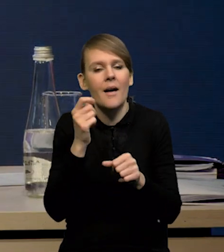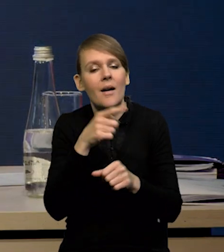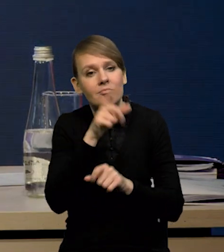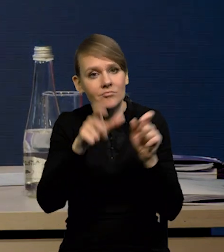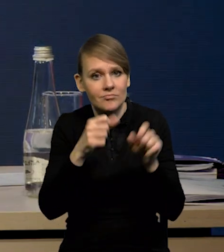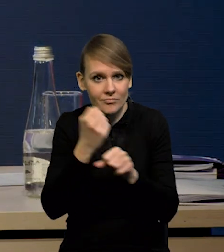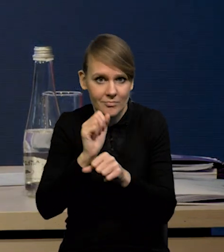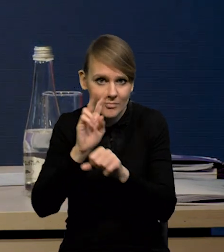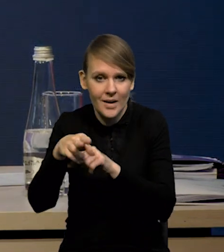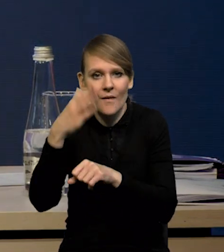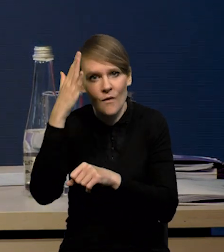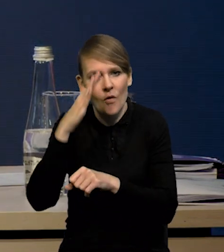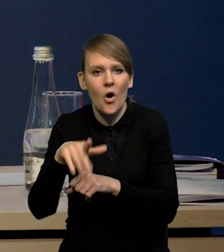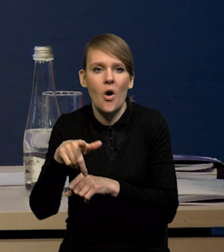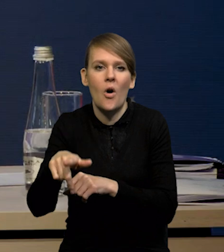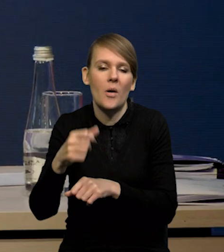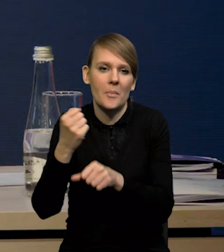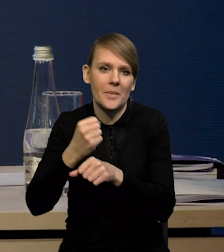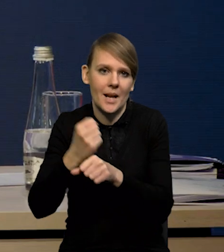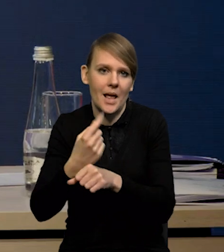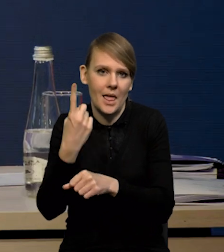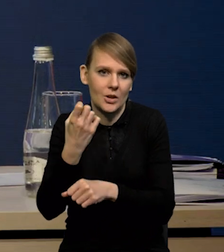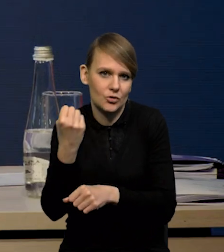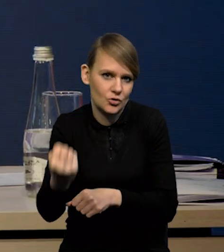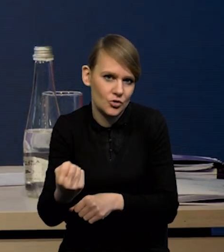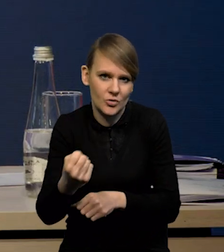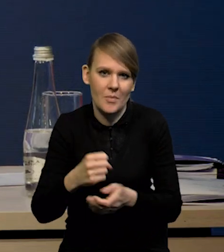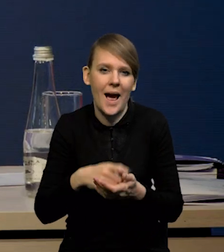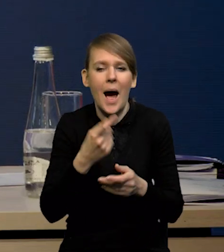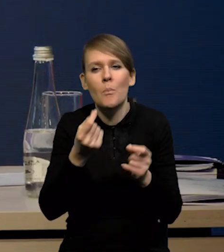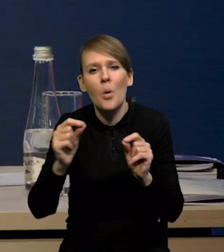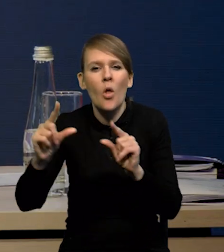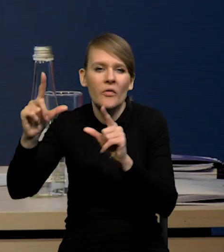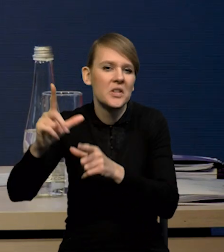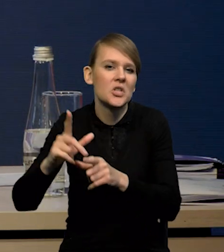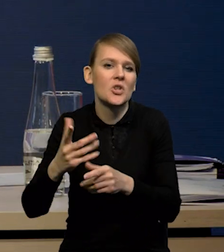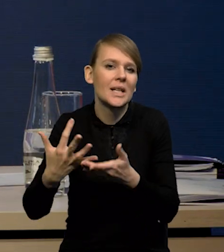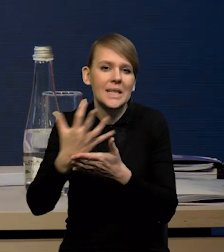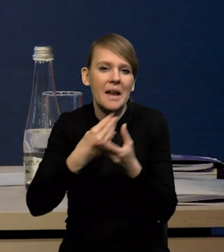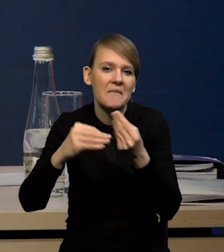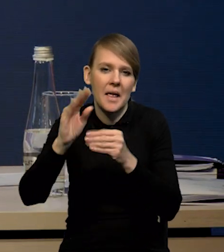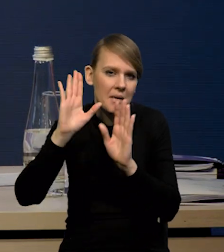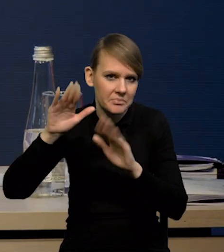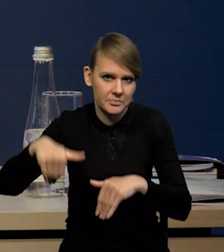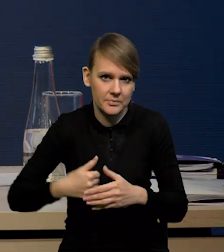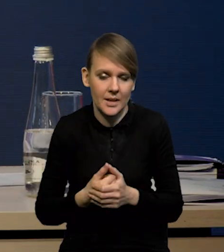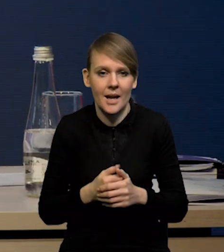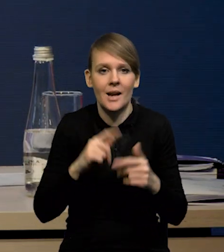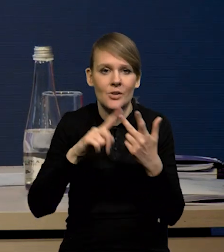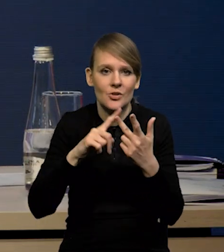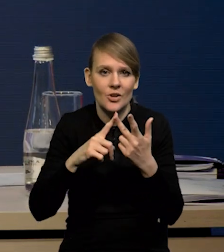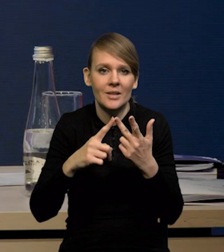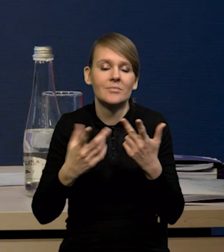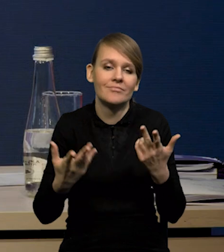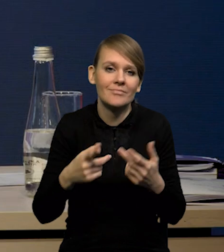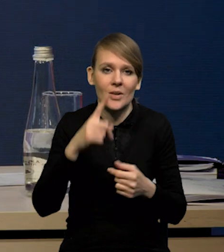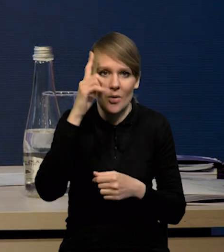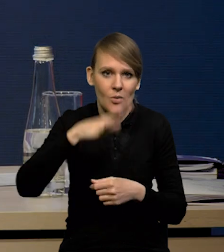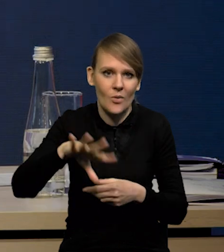sobie cenią chyba stabilność zatrudnienia jednak, niż podwyżki. Trzeci powód, to oczywiście demografia. Jesteśmy społeczeństwem starzejącym się.